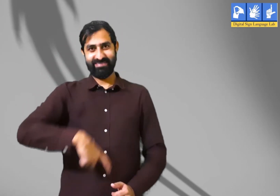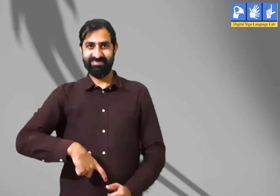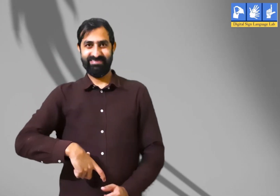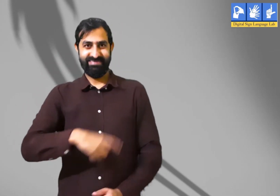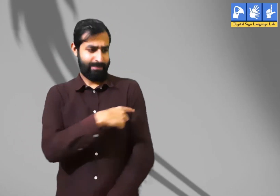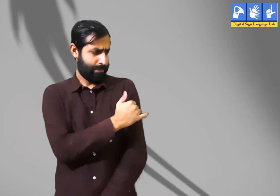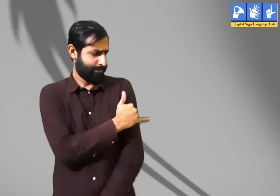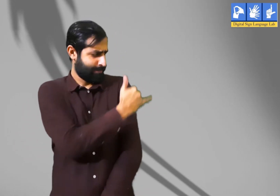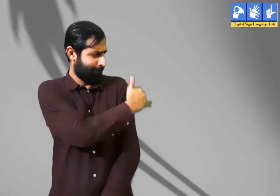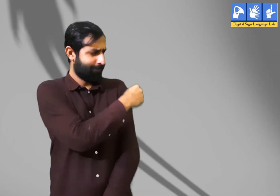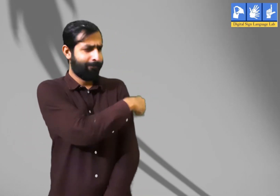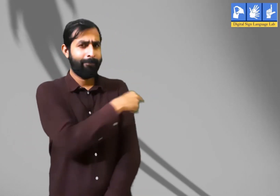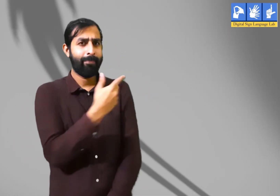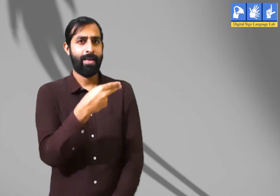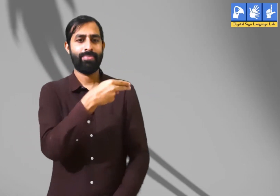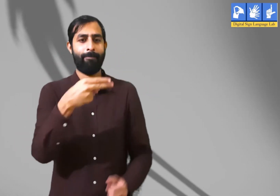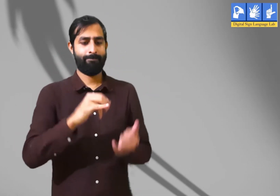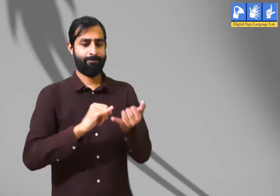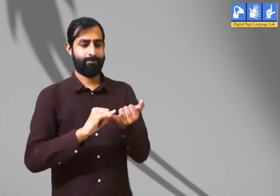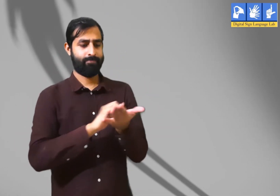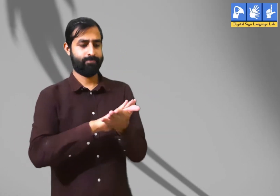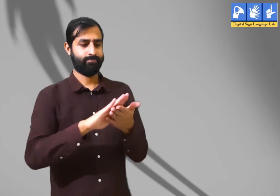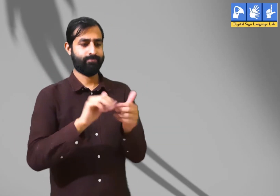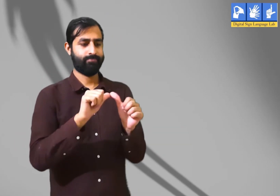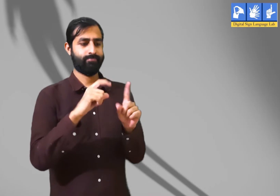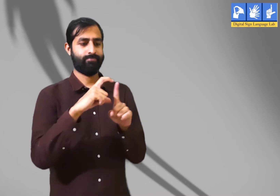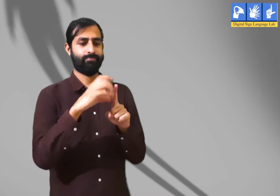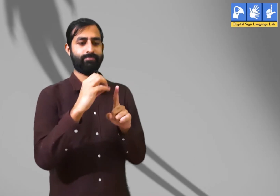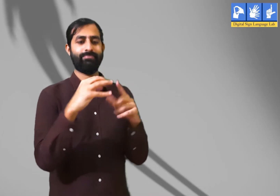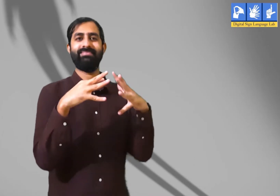एक कविता जिसका शीर्षक है ''छाया मत छूना''